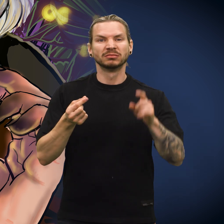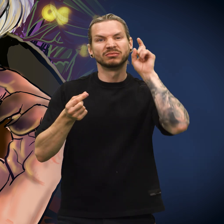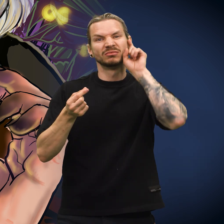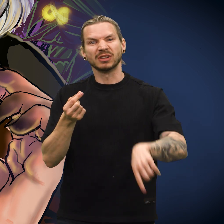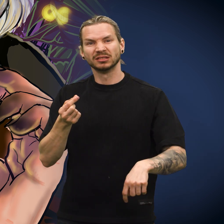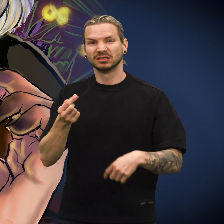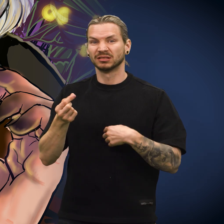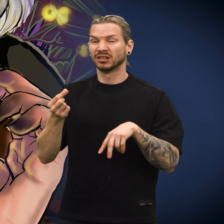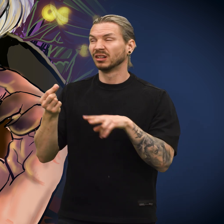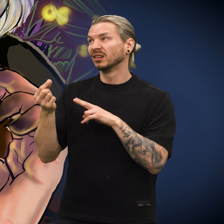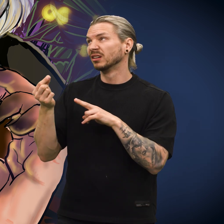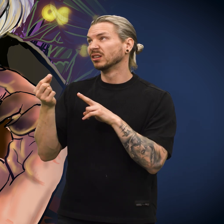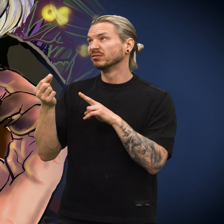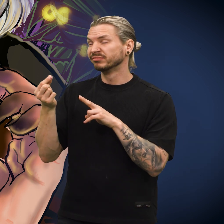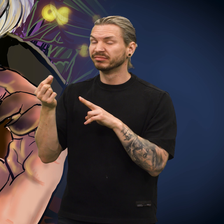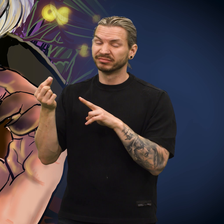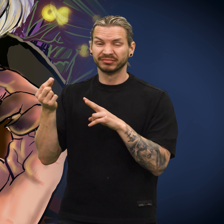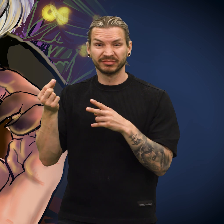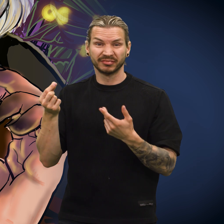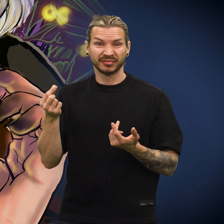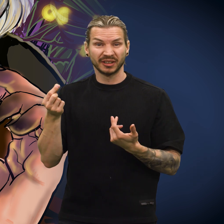«Denne er falsk», sa han.